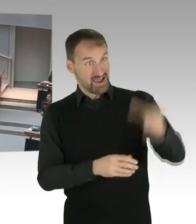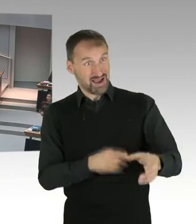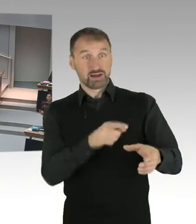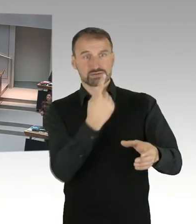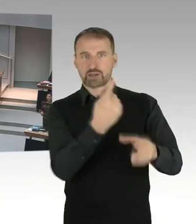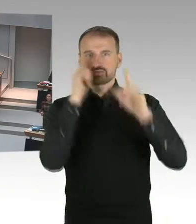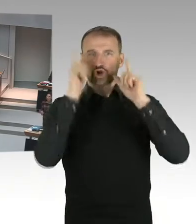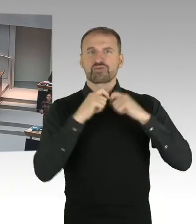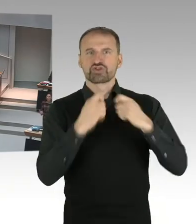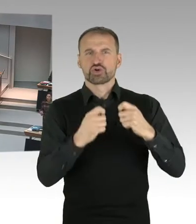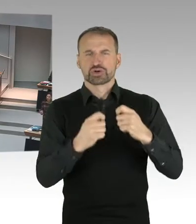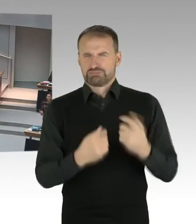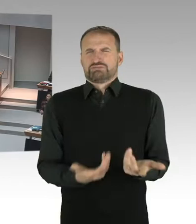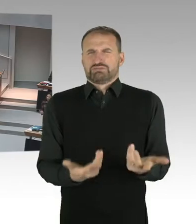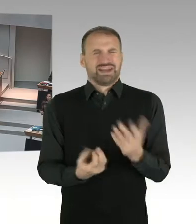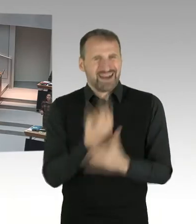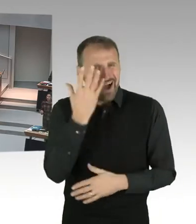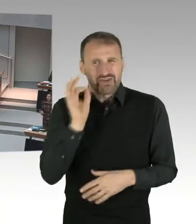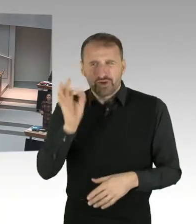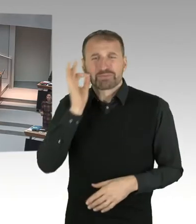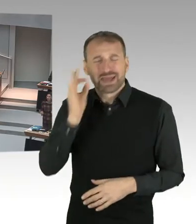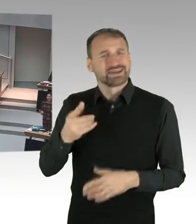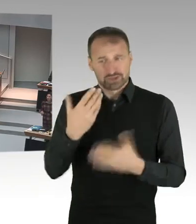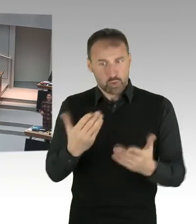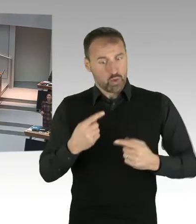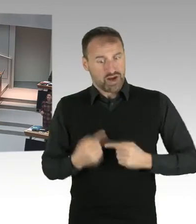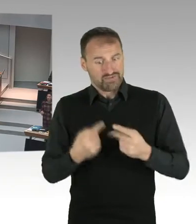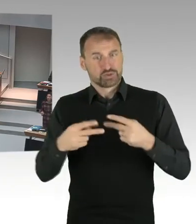Wir haben kein Kopftuchverbot in Berlin. Wir haben ein Neutralitätsgesetz.